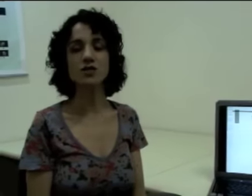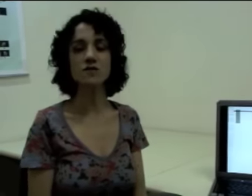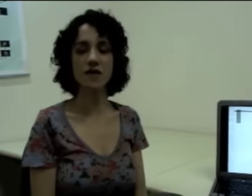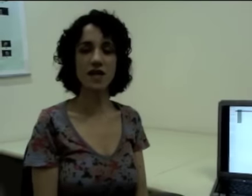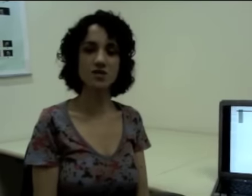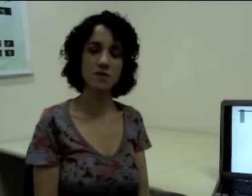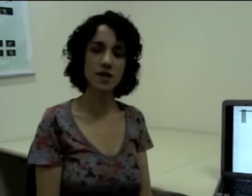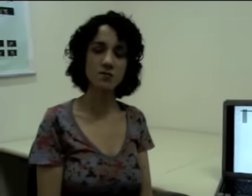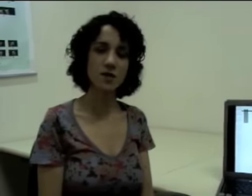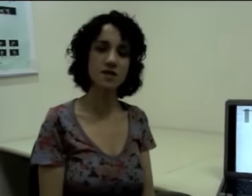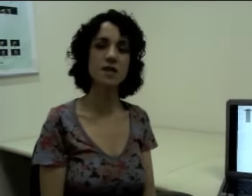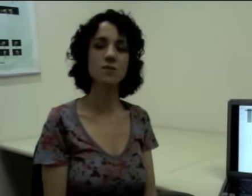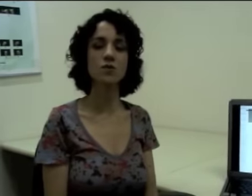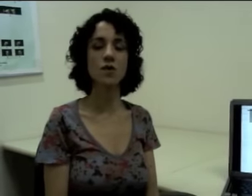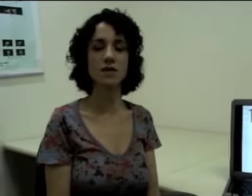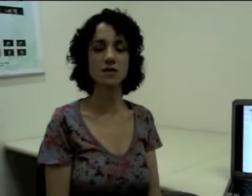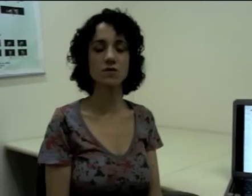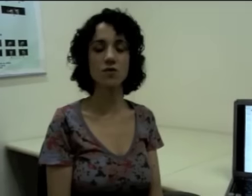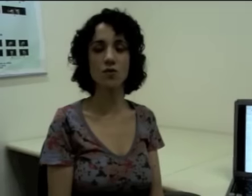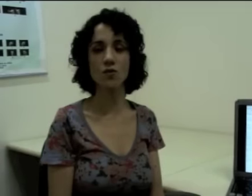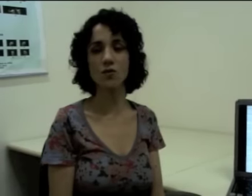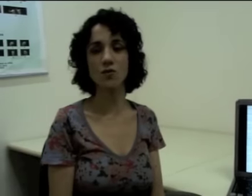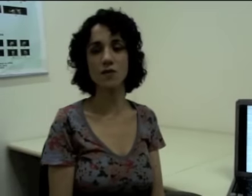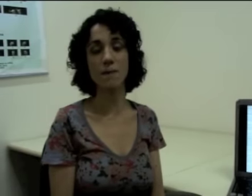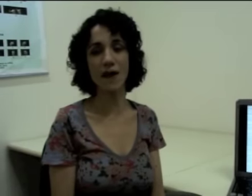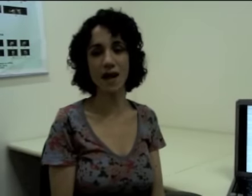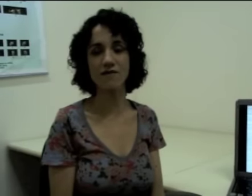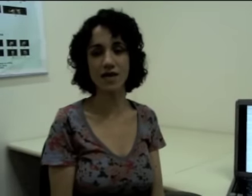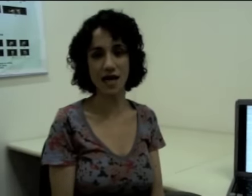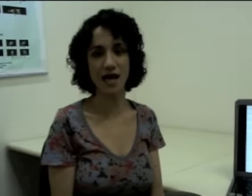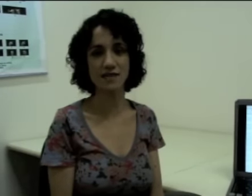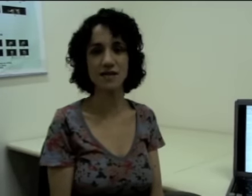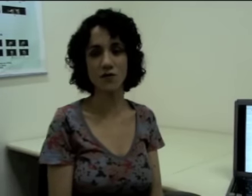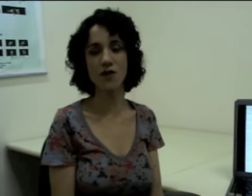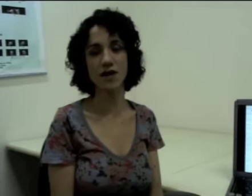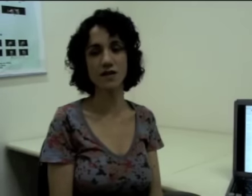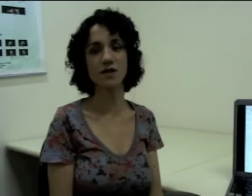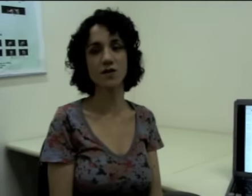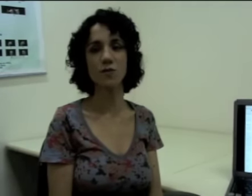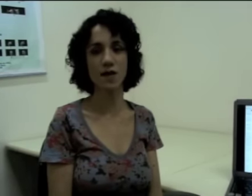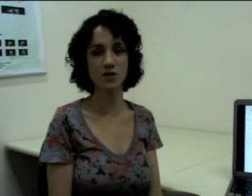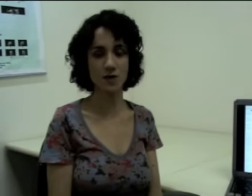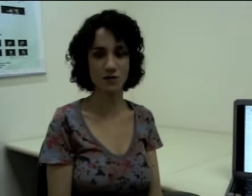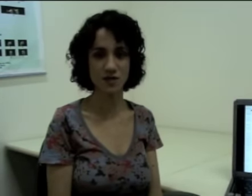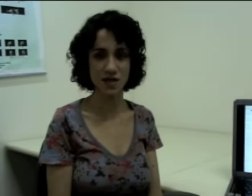diferentemente, por exemplo, da palavra casa que eu falei anteriormente para vocês,